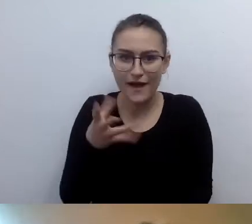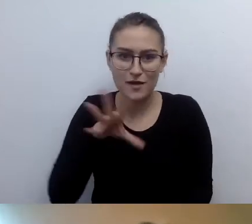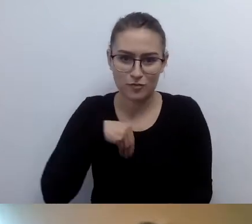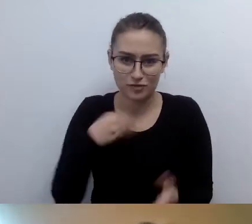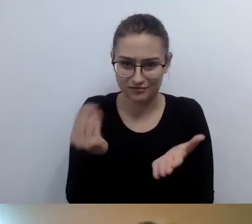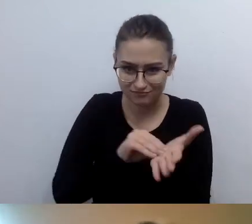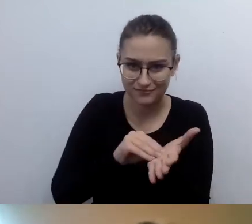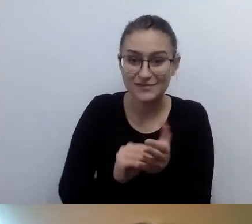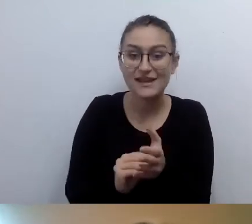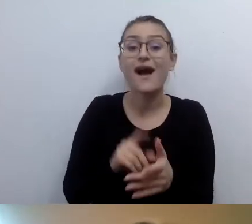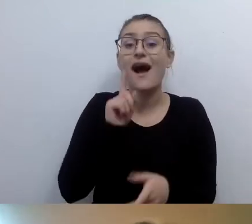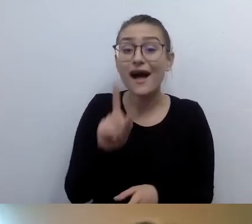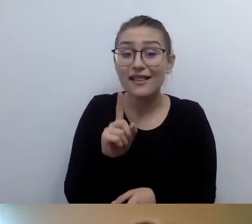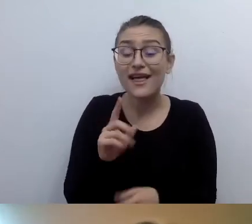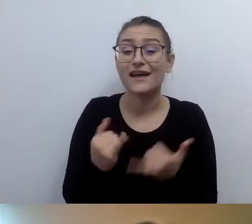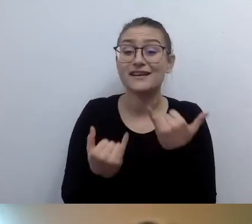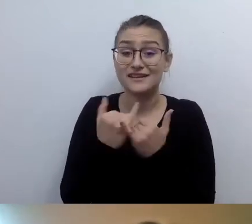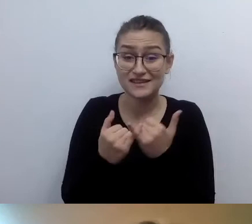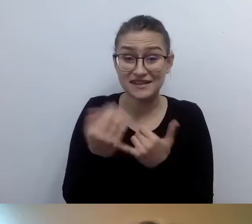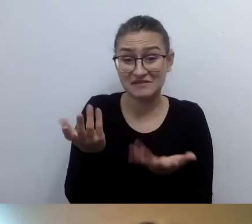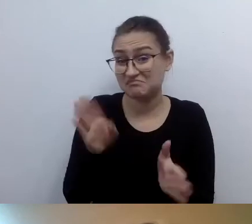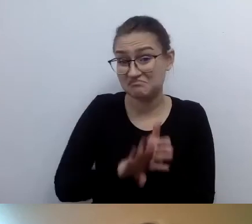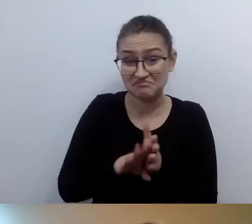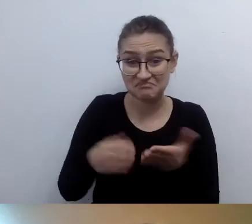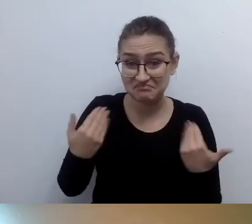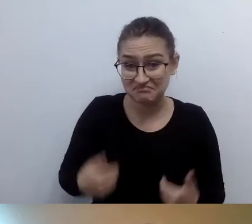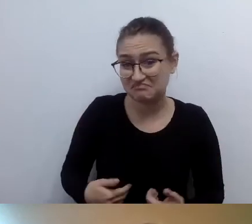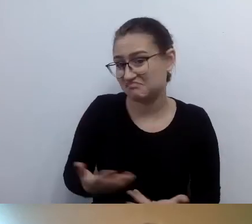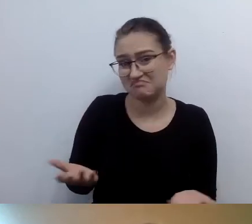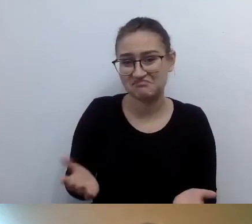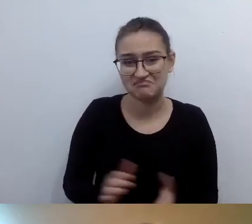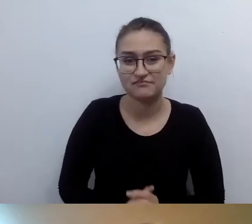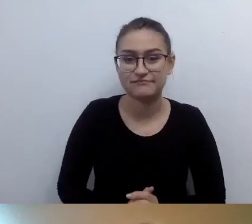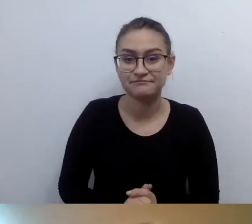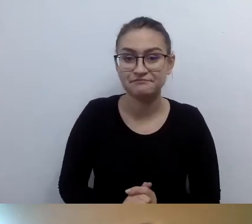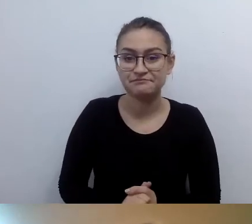W takiej sytuacji oczywiście. Dopowiem jedną rzecz.